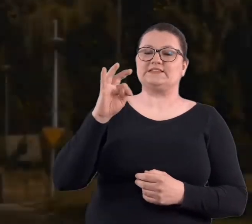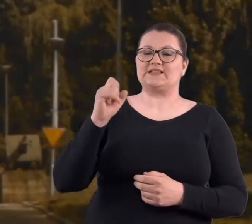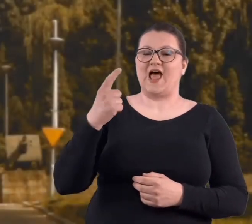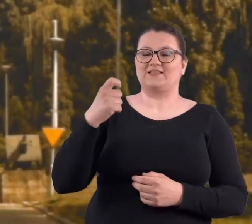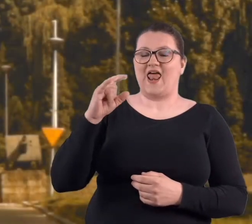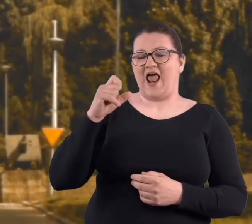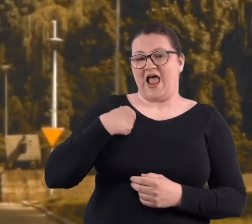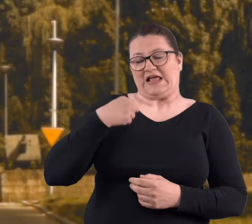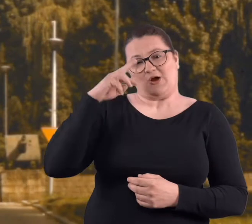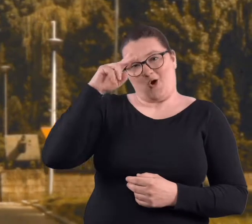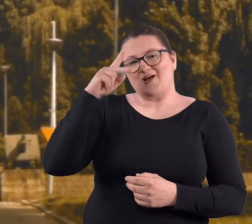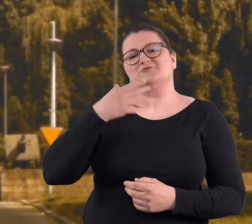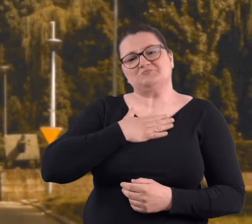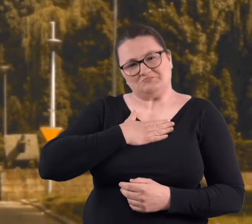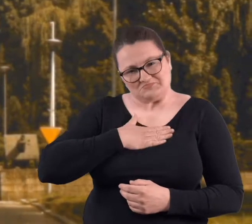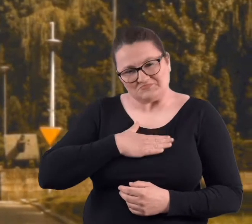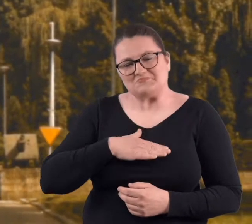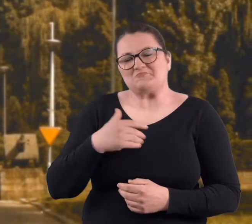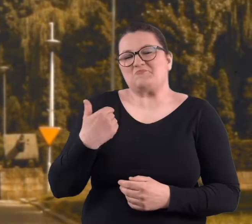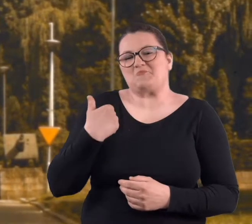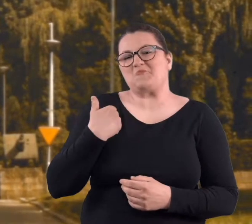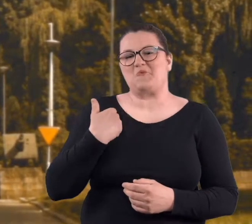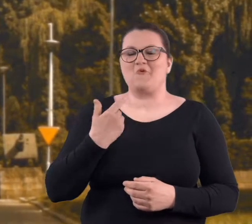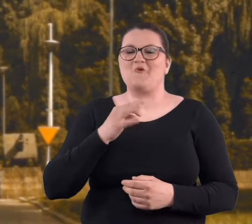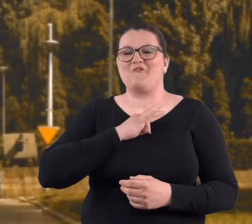Cytadela mi się kojarzy bardzo mile z latami